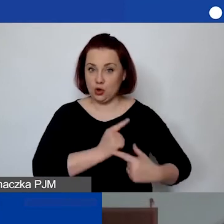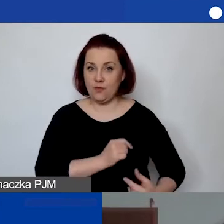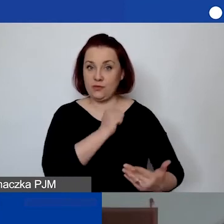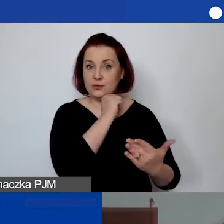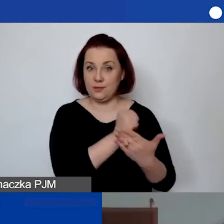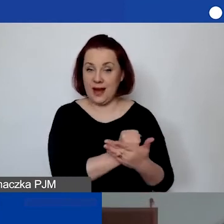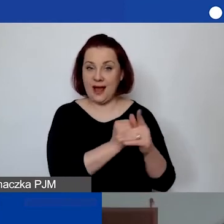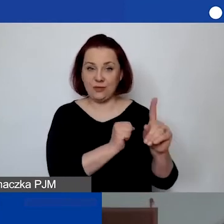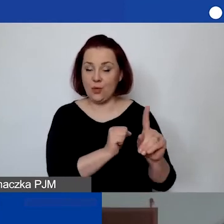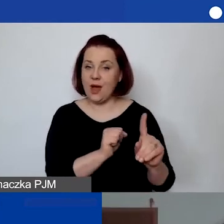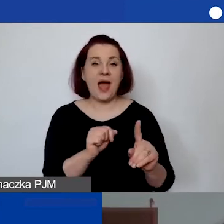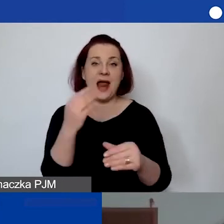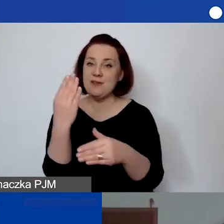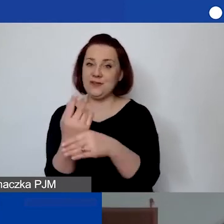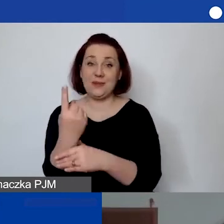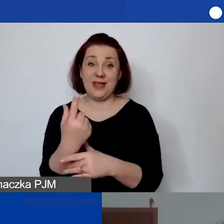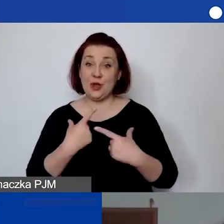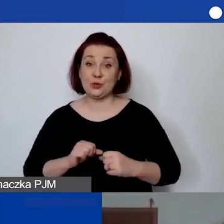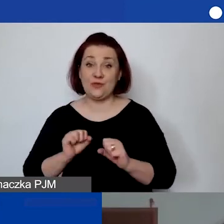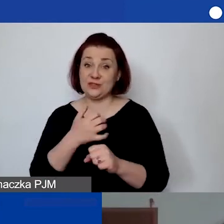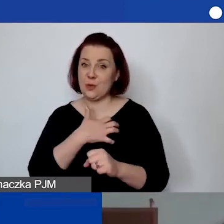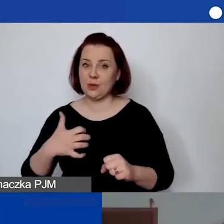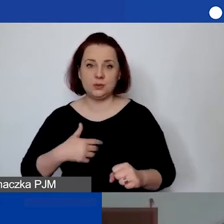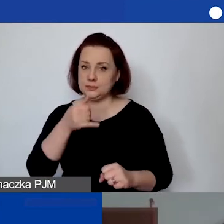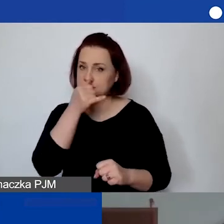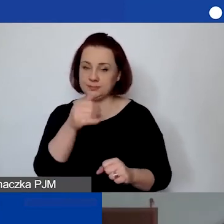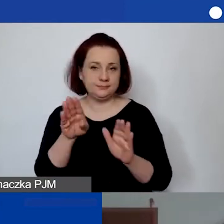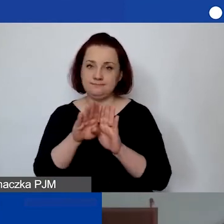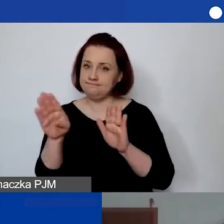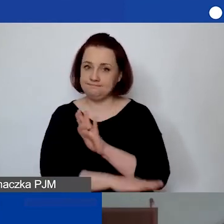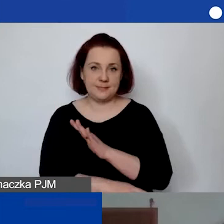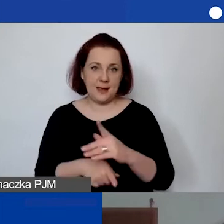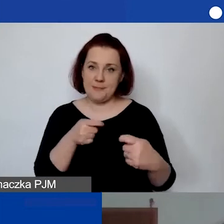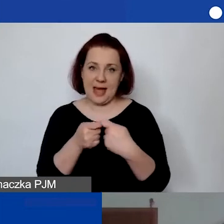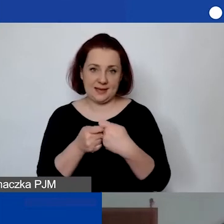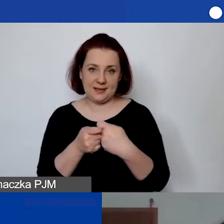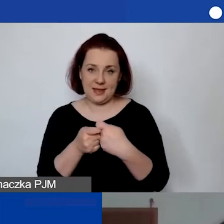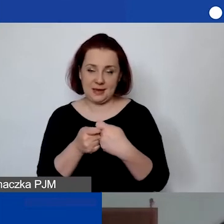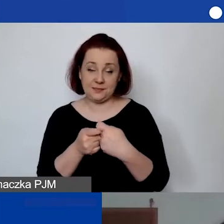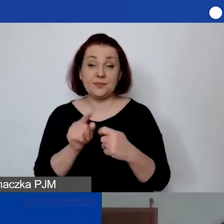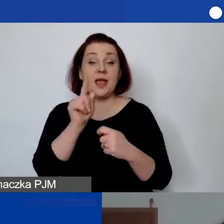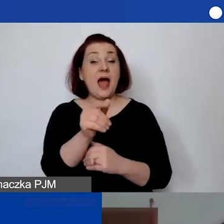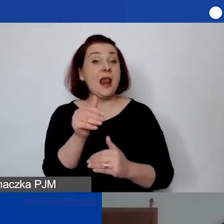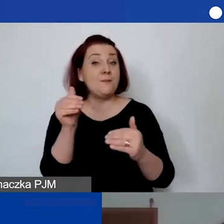Jednoosobowa działalność gospodarcza jest z tego wykluczona jako partner. Ale może być, jeżeli państwo się pytają,